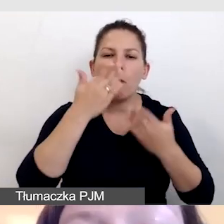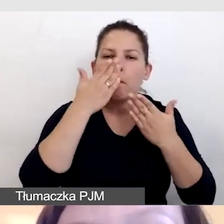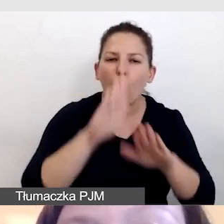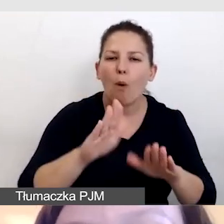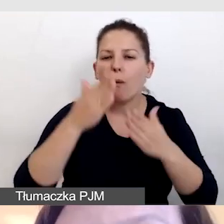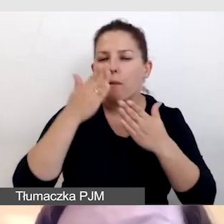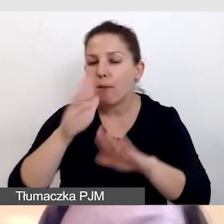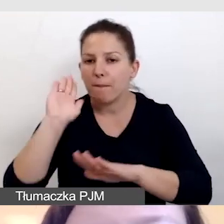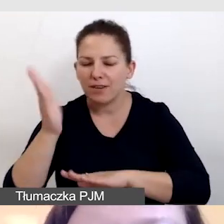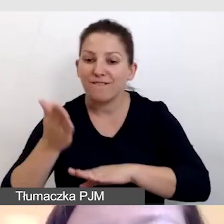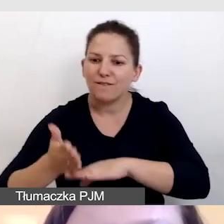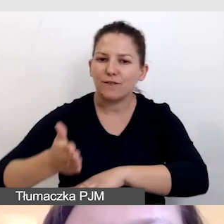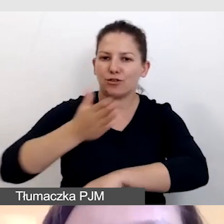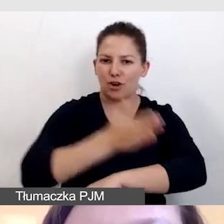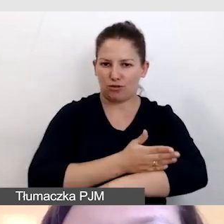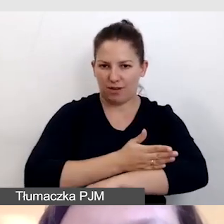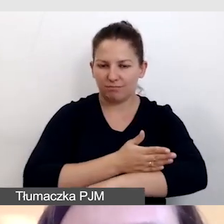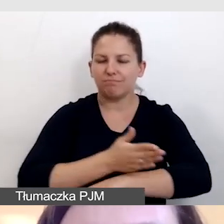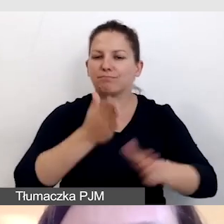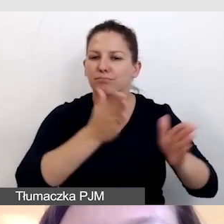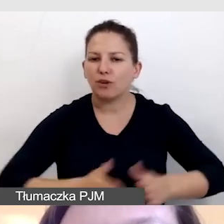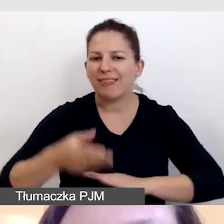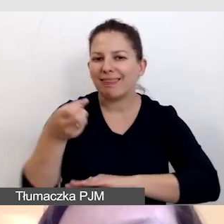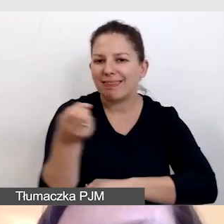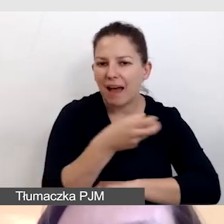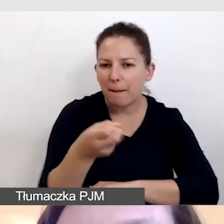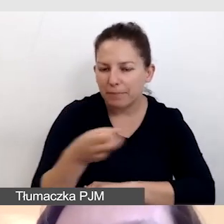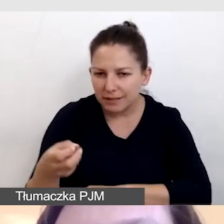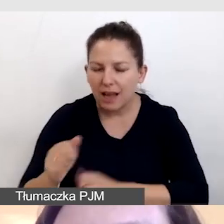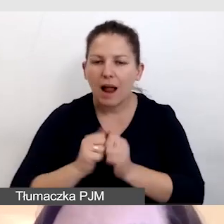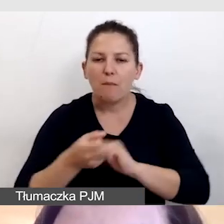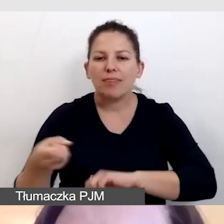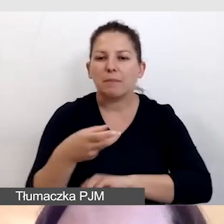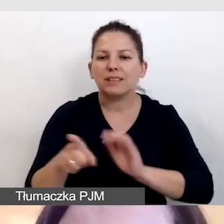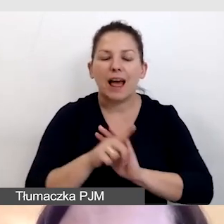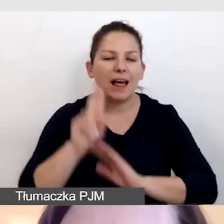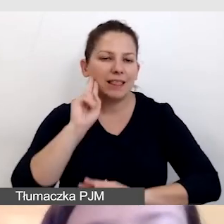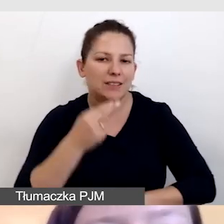już wcześniej miały przygotowane napisy lub napisy dla niesłyszących.